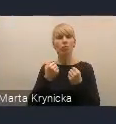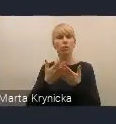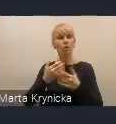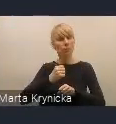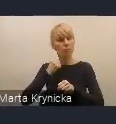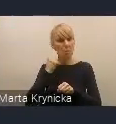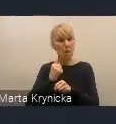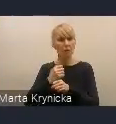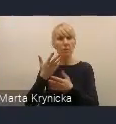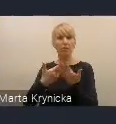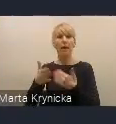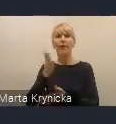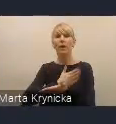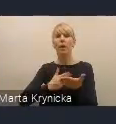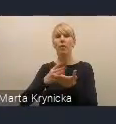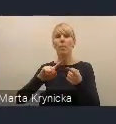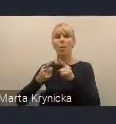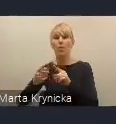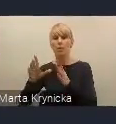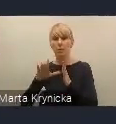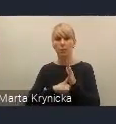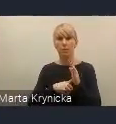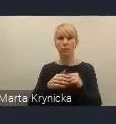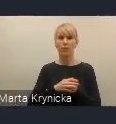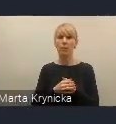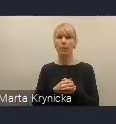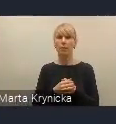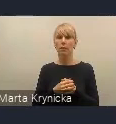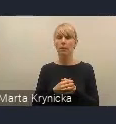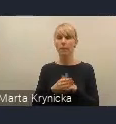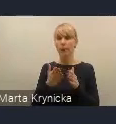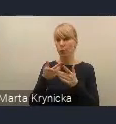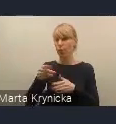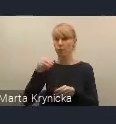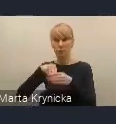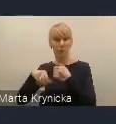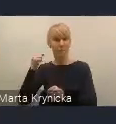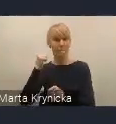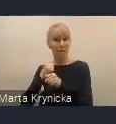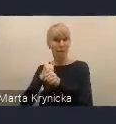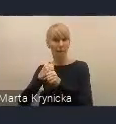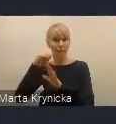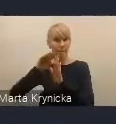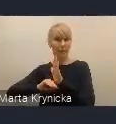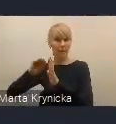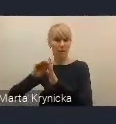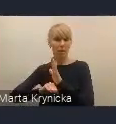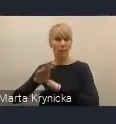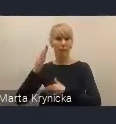z pracami programowymi, które dzieją się w wymiarze globalnym.